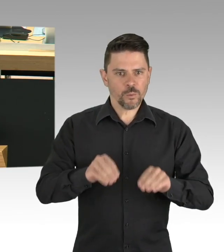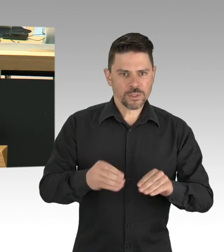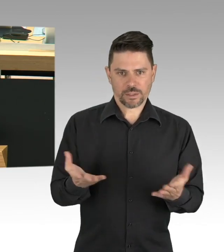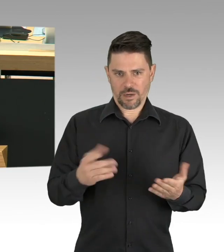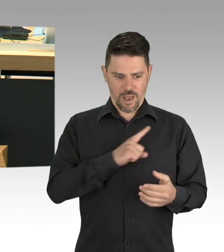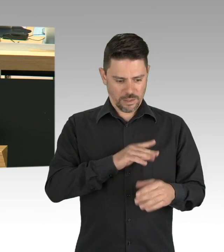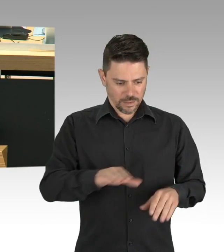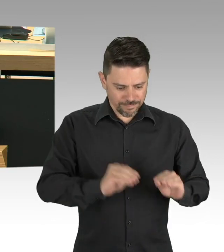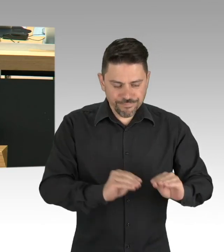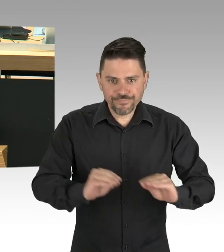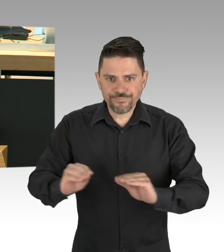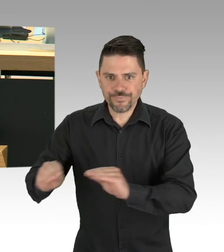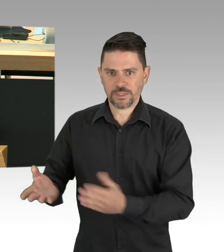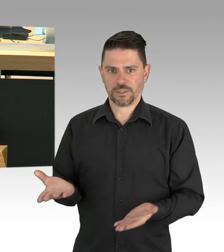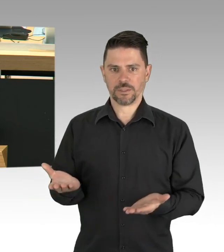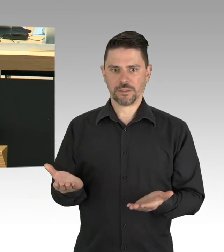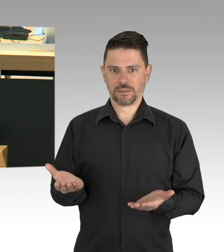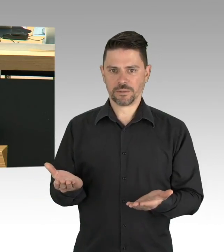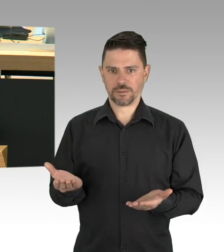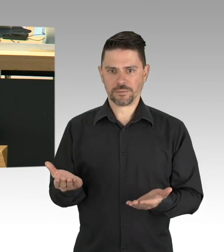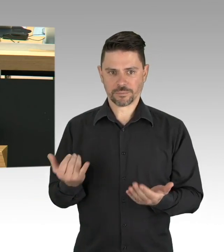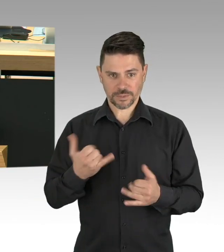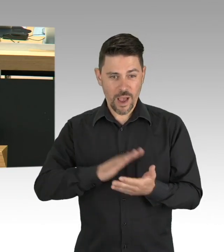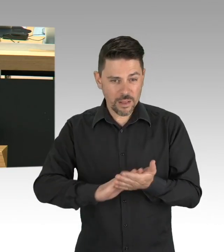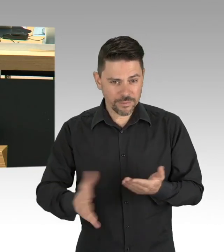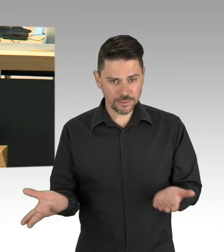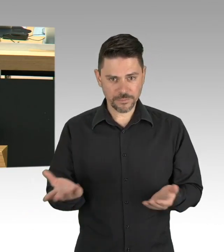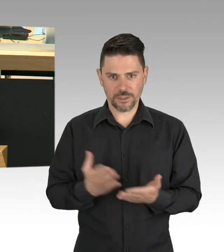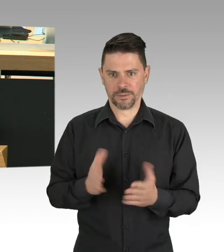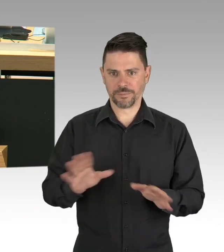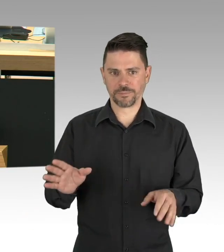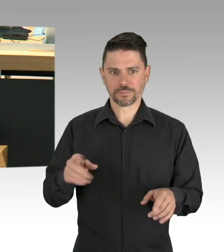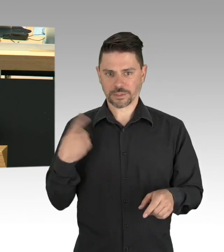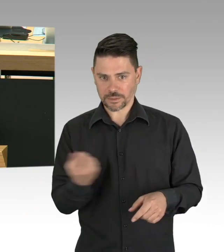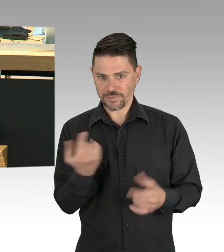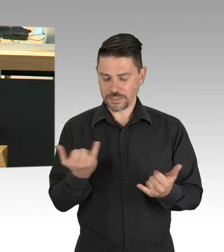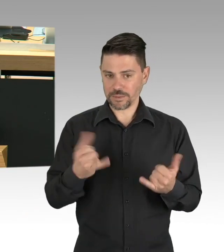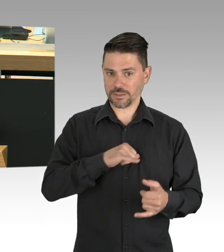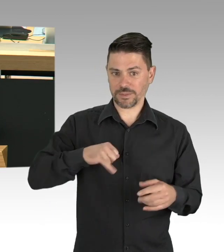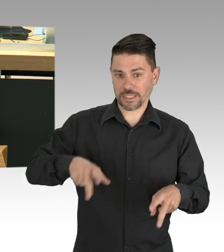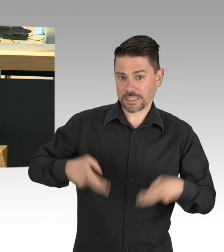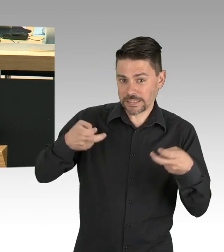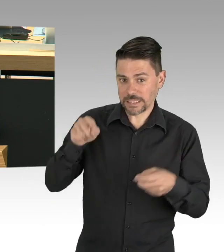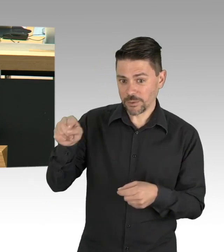Perspektiven schaffen, nicht überstürzt, mit Augenmaß, vorsichtig und auf der Grundlage